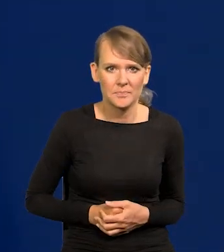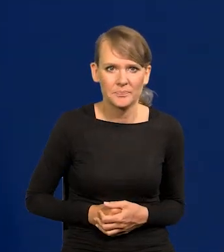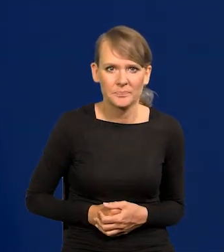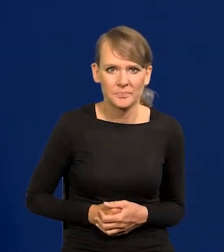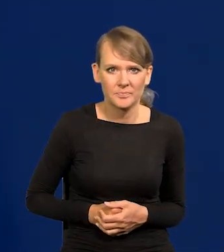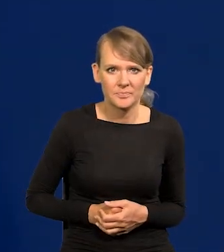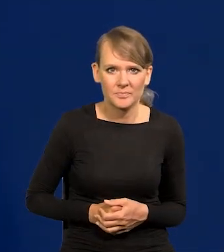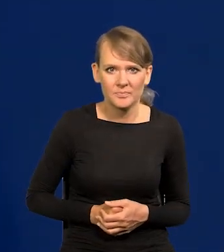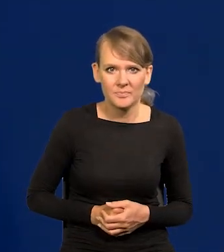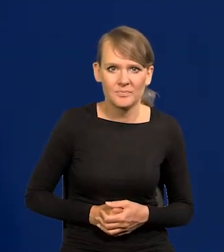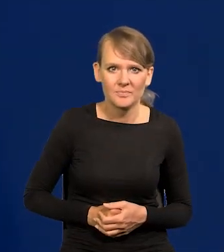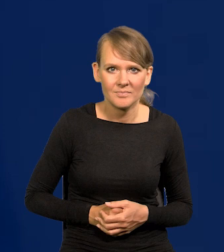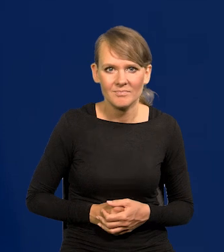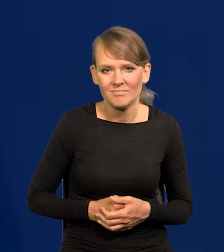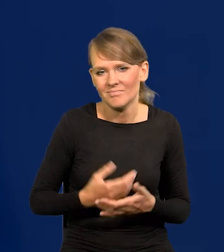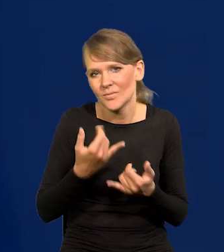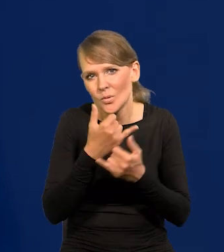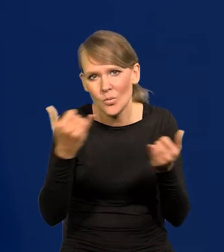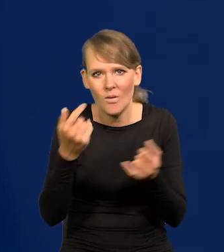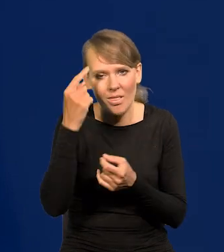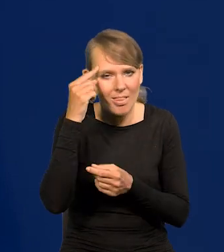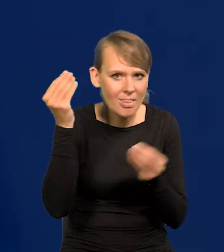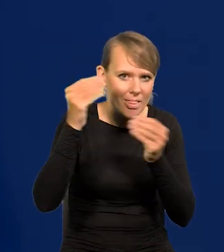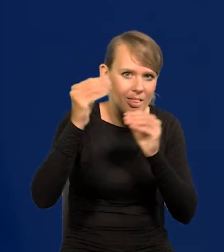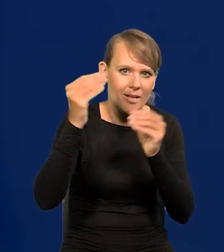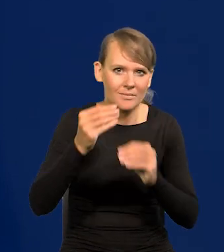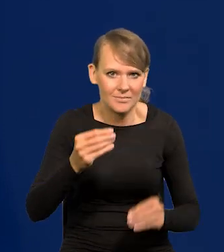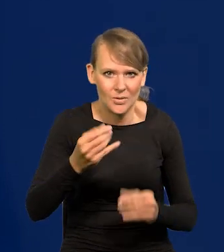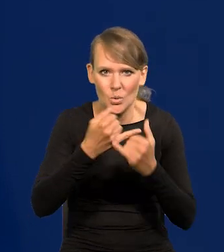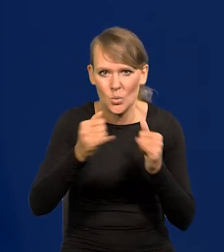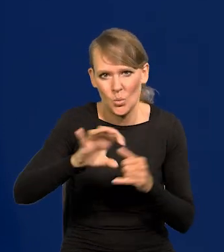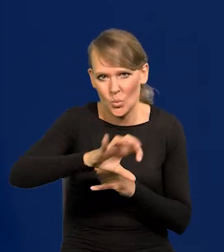różnych takich zawodników z różnych ugrupowań.